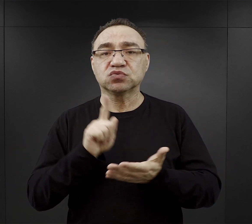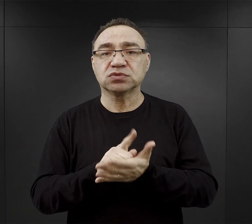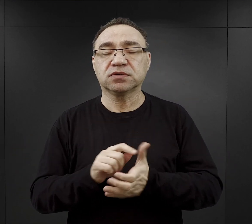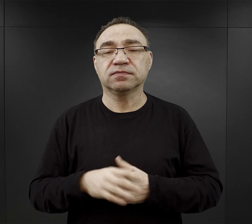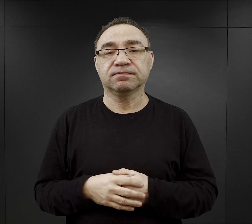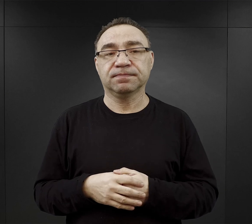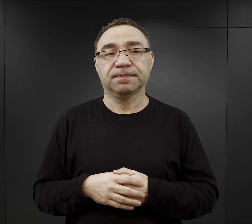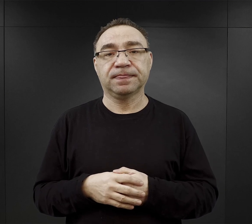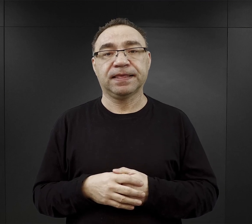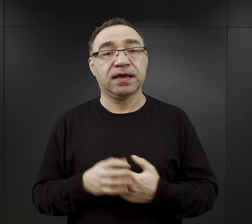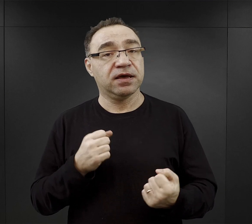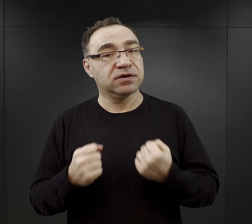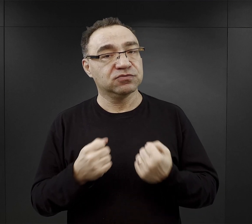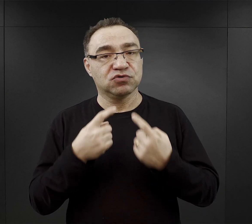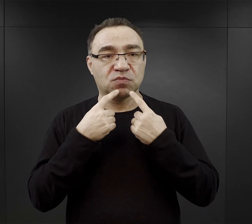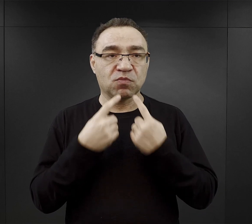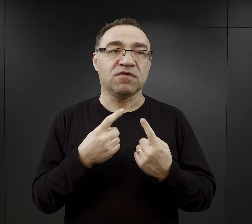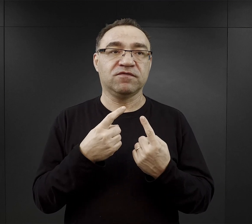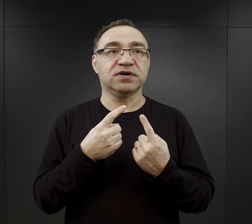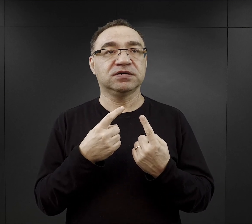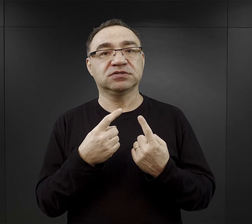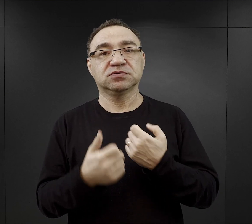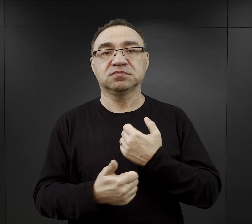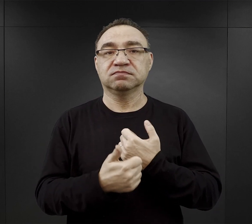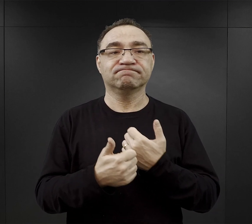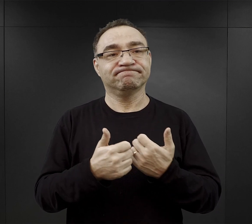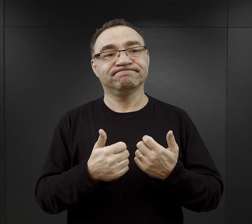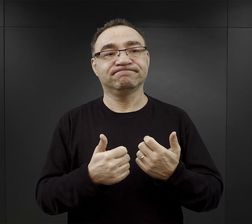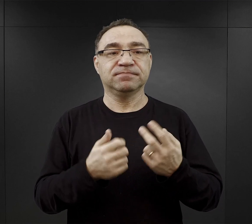Znaczy trudno tutaj podać modelową przyczynę czy zespół przyczyn.